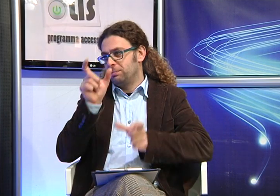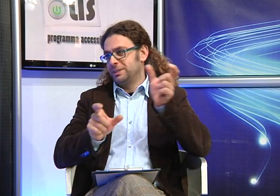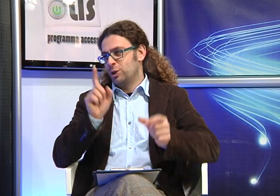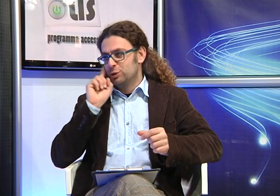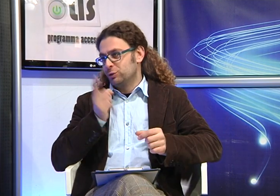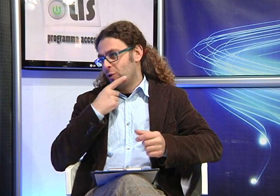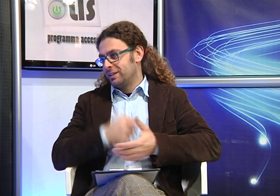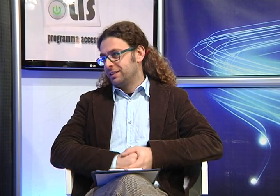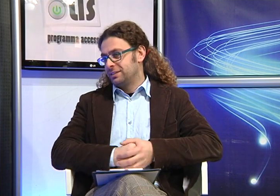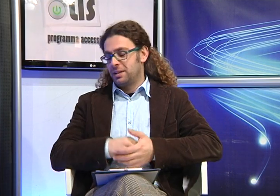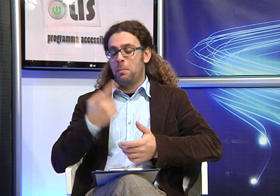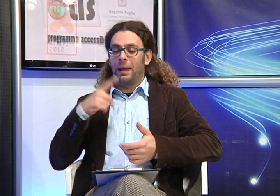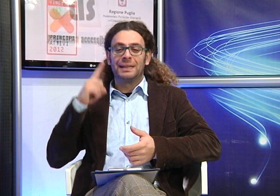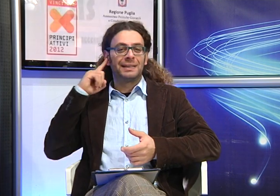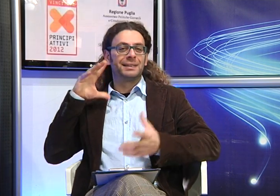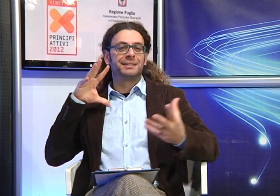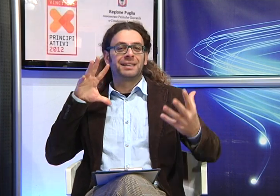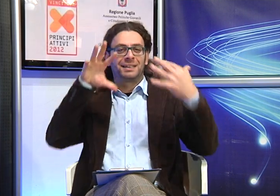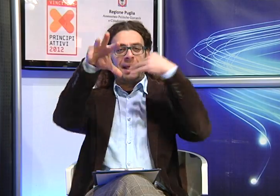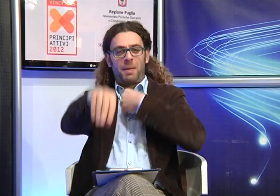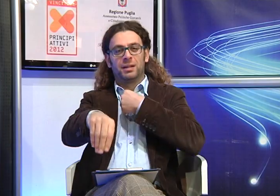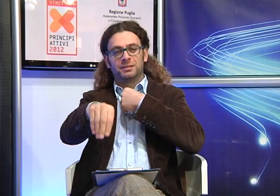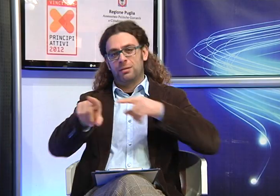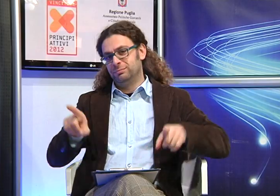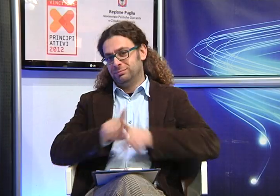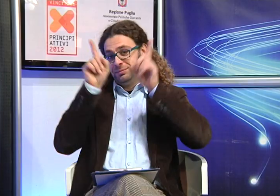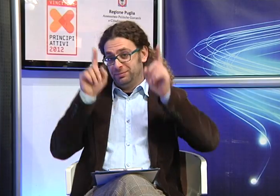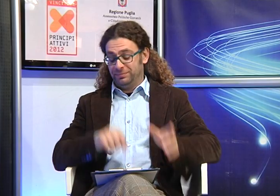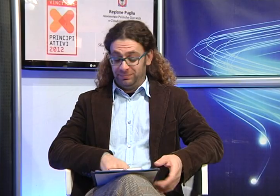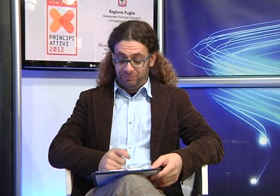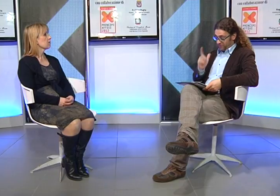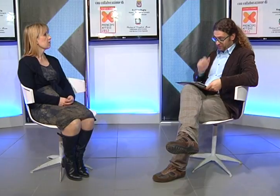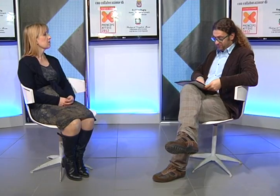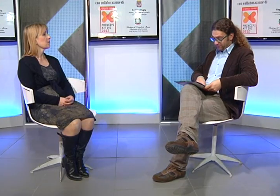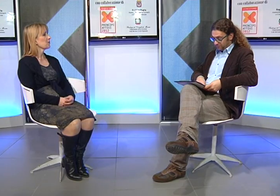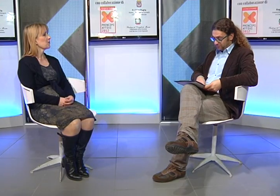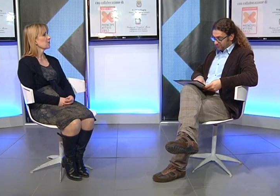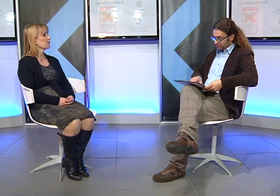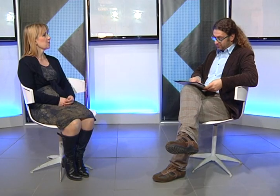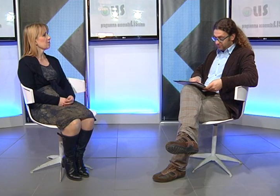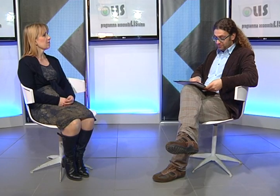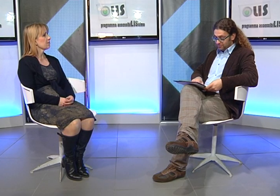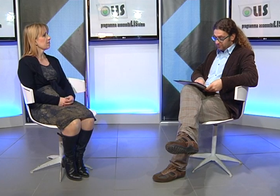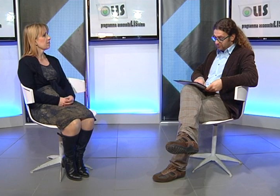persone sorde per una questione di empatia.